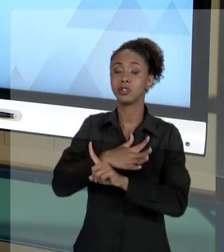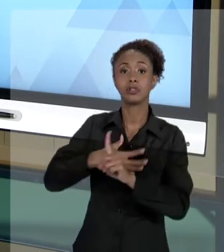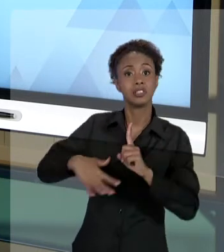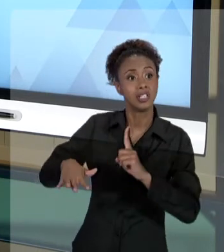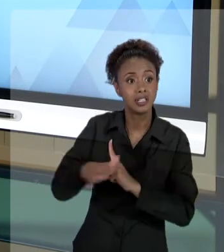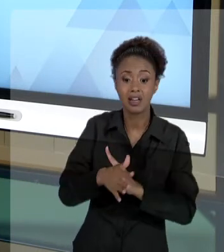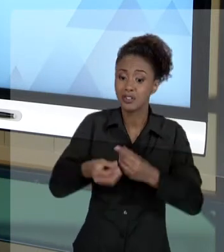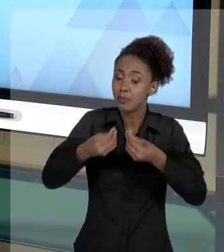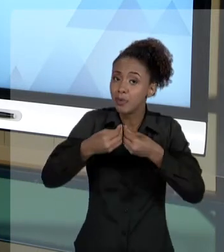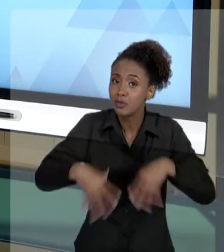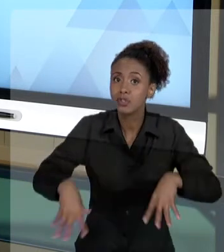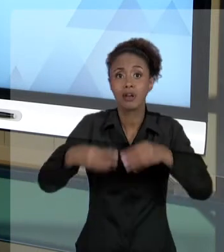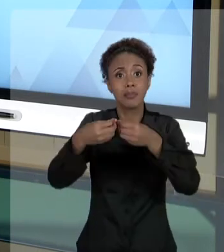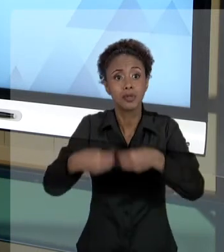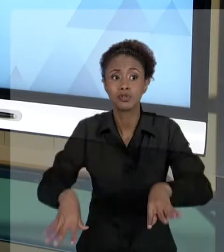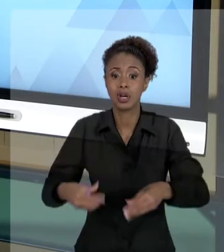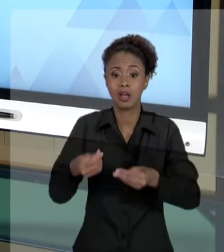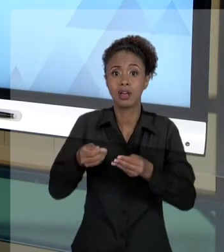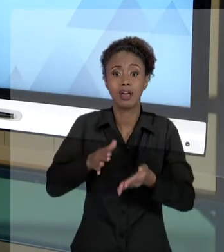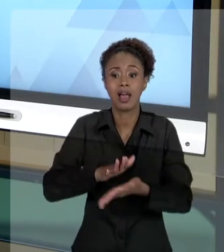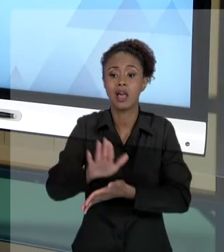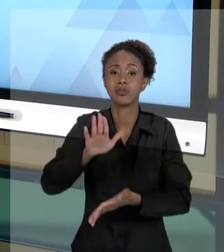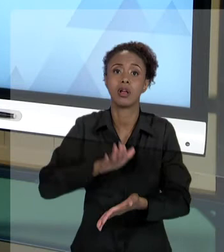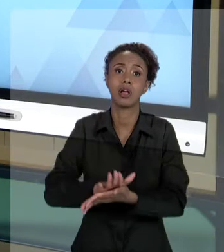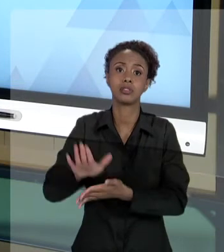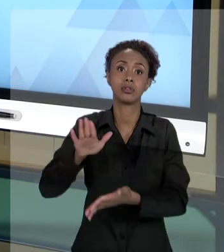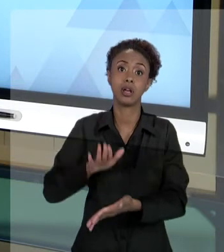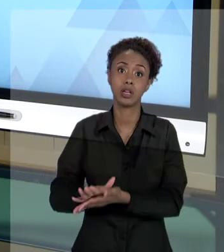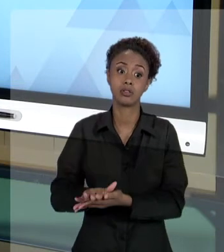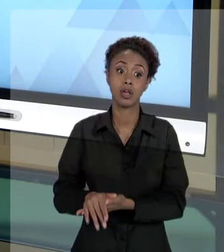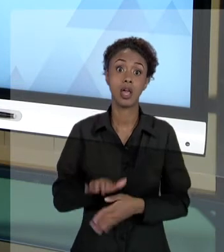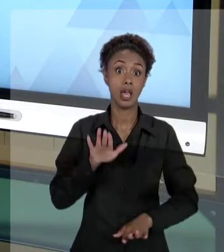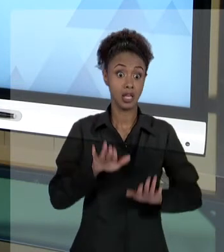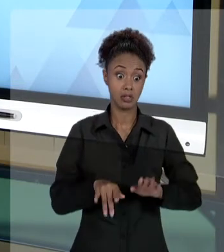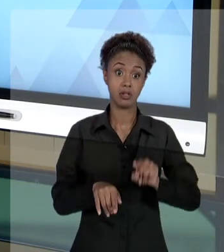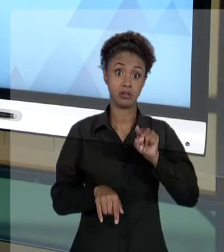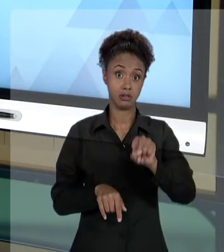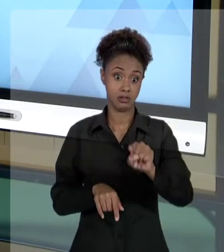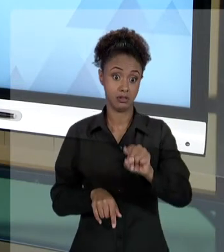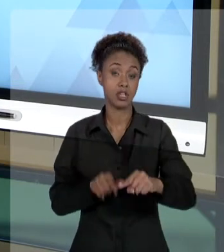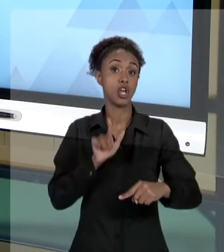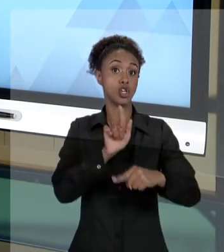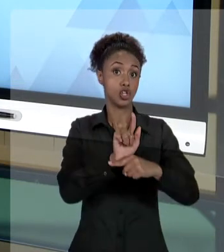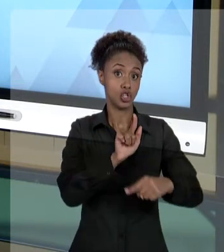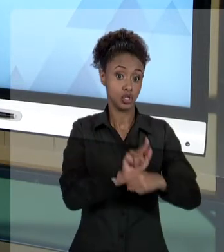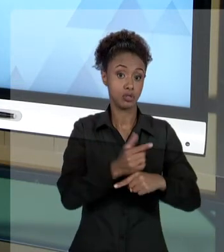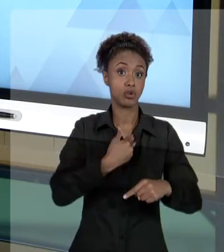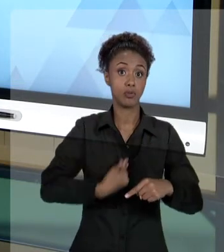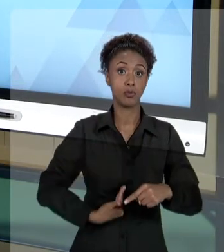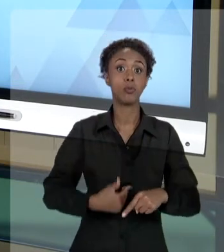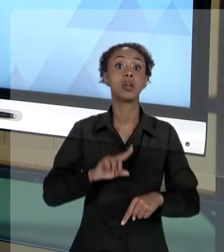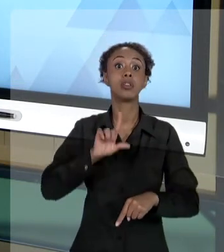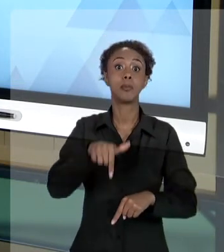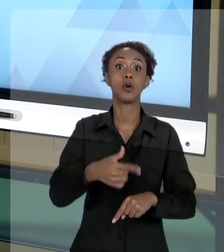ESSE GESTOR PÚBLICO PODE TER QUE RESPONDER. TER QUE DEVOLVER DINHEIRO PARA O ESTADO, DE UM LADO,